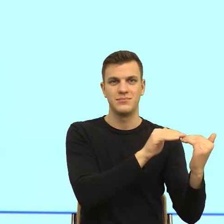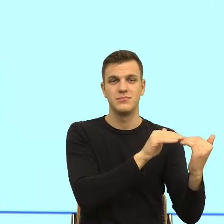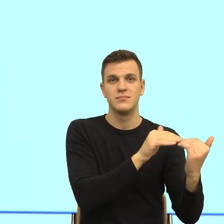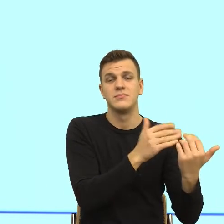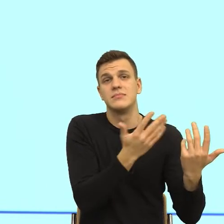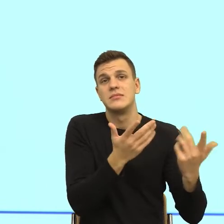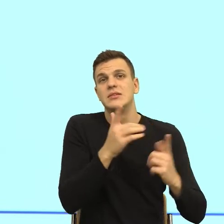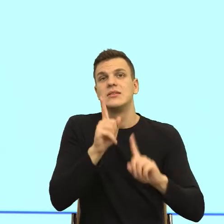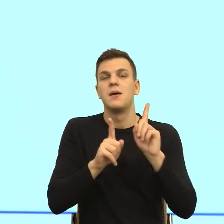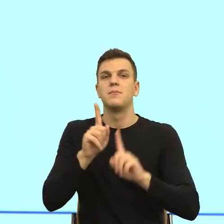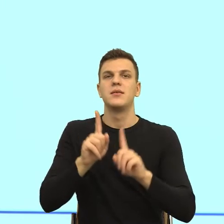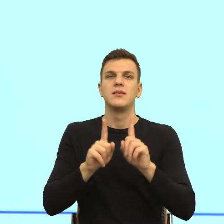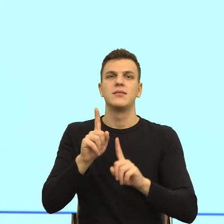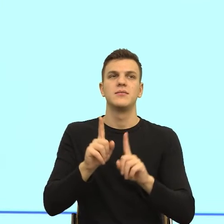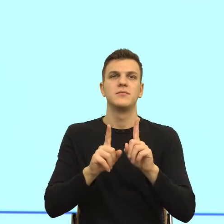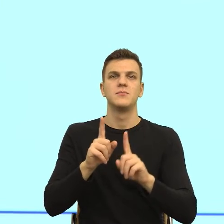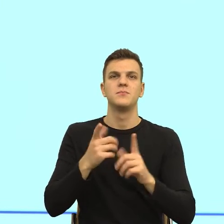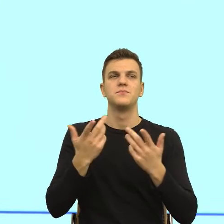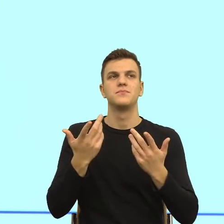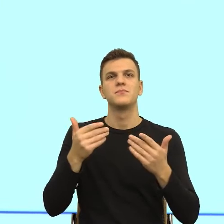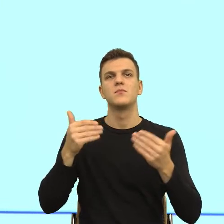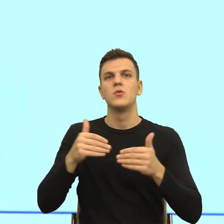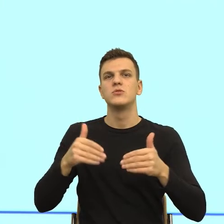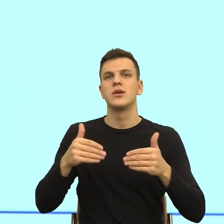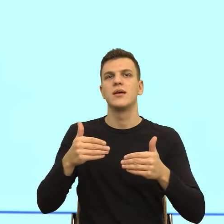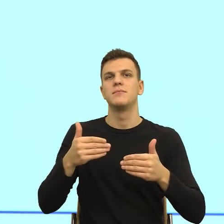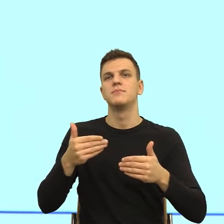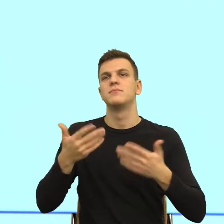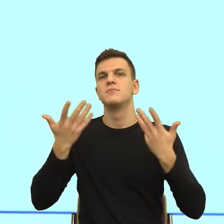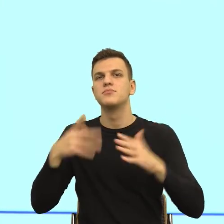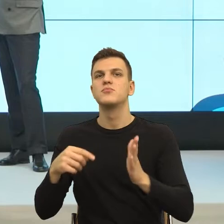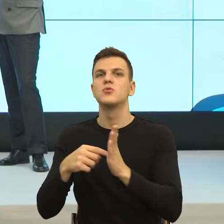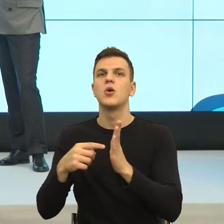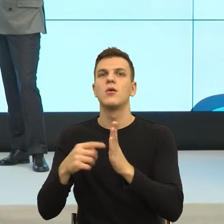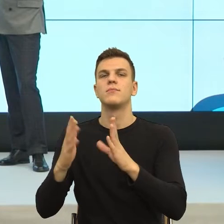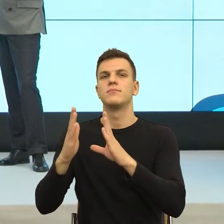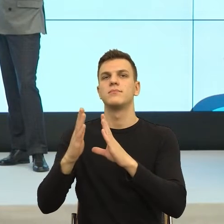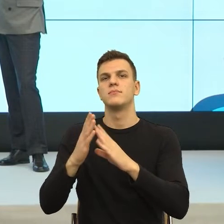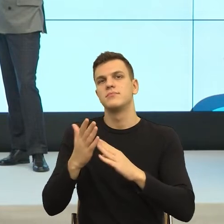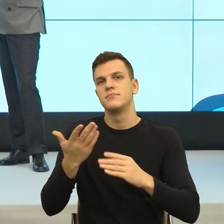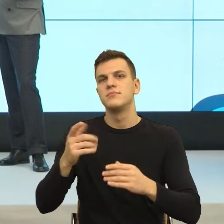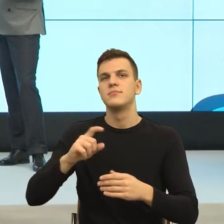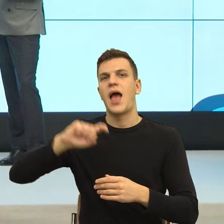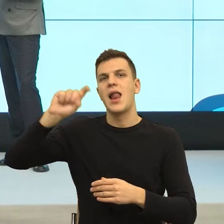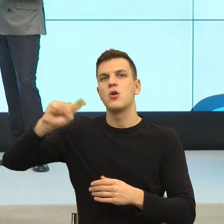Ja myślę, że to wynika po prostu z prostego algorytmu, kopii tego, co wpisujemy do pola imię, kiedy się rejestrujemy gdzieś tam,